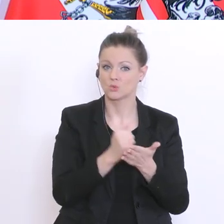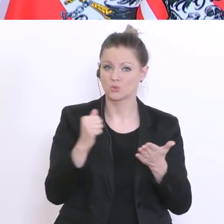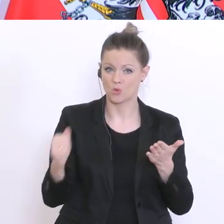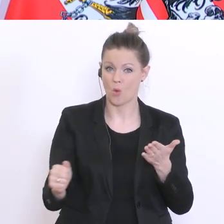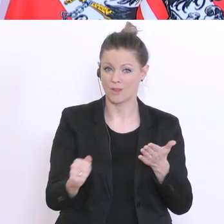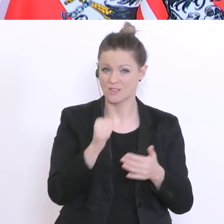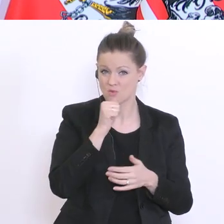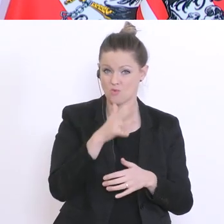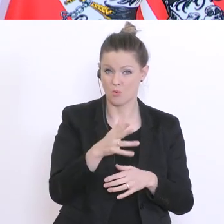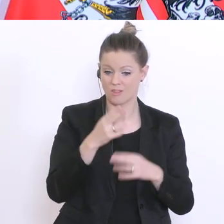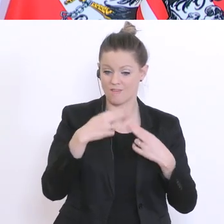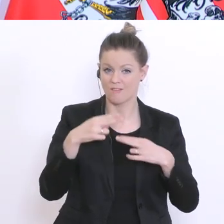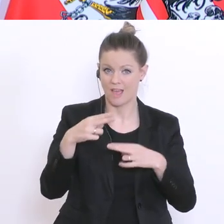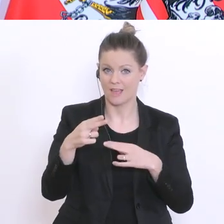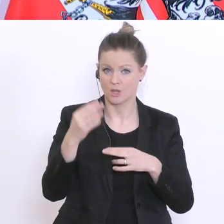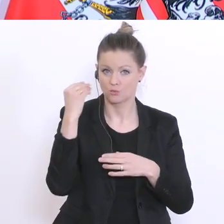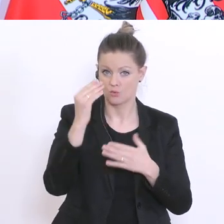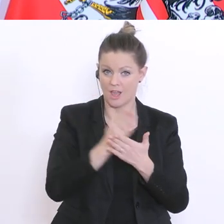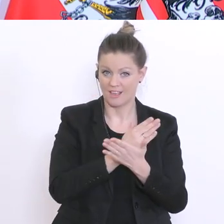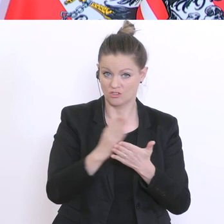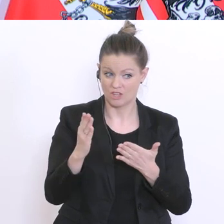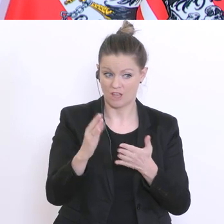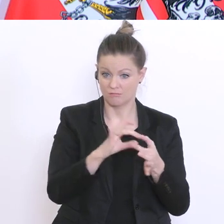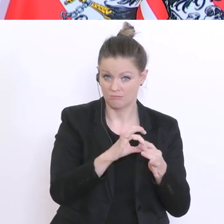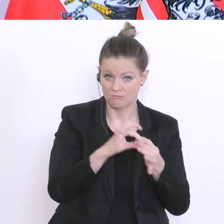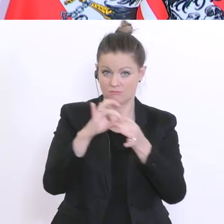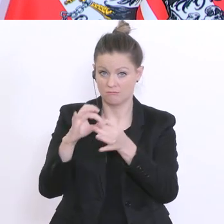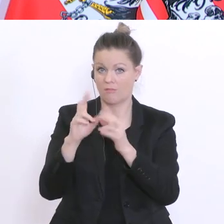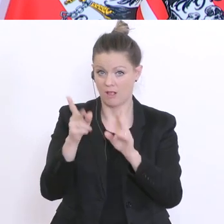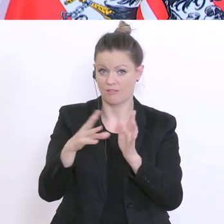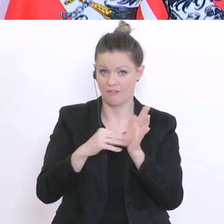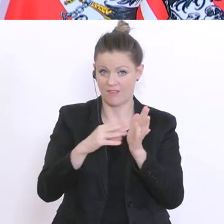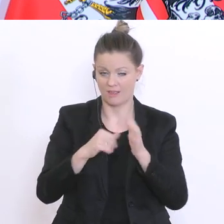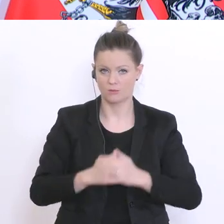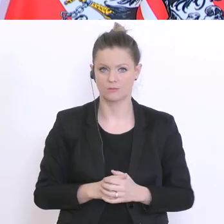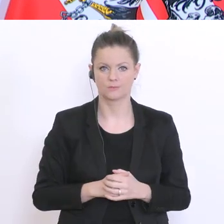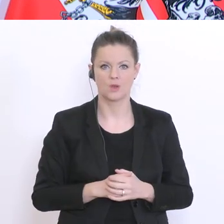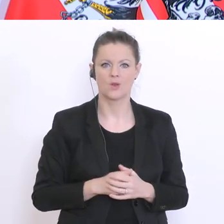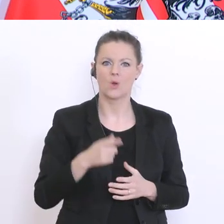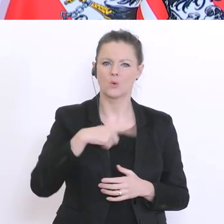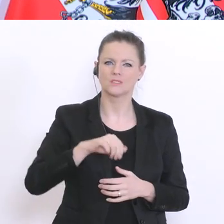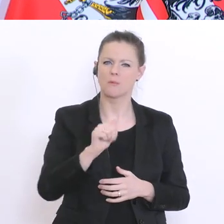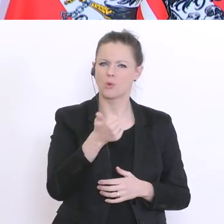für weitere schulische Entscheidungen. Unsere Beurteilungsverordnung sagt relativ klar: